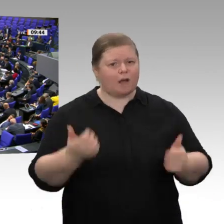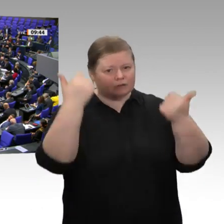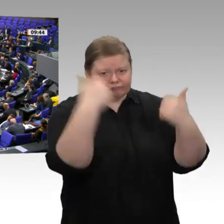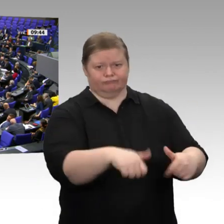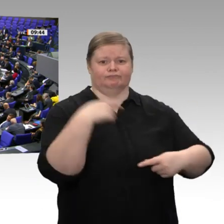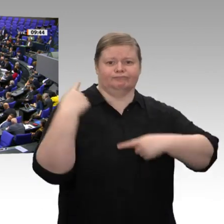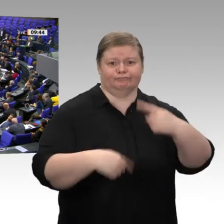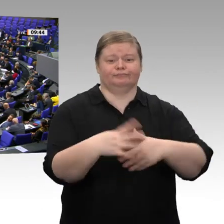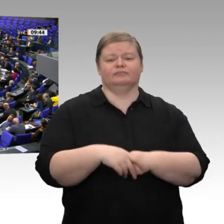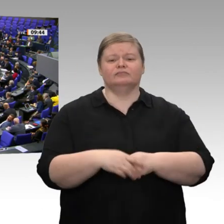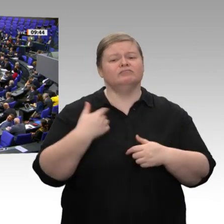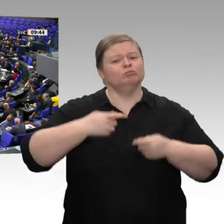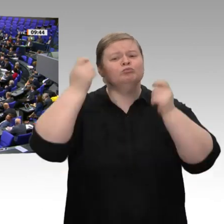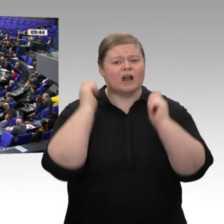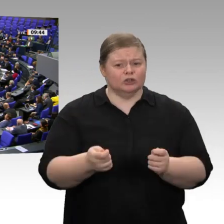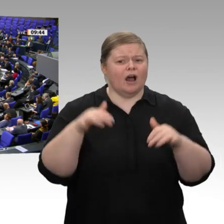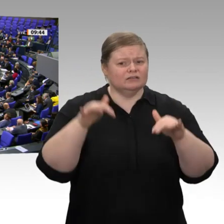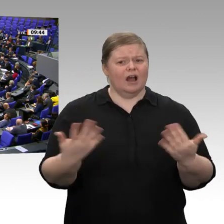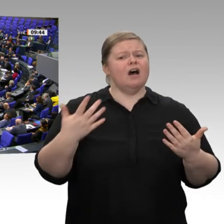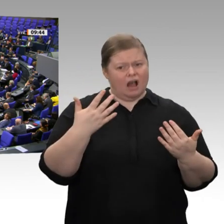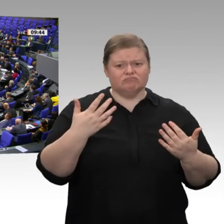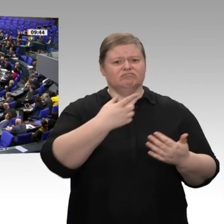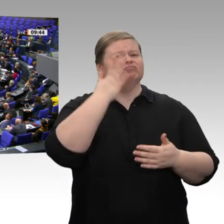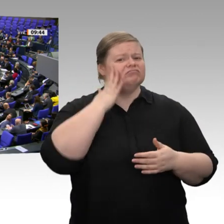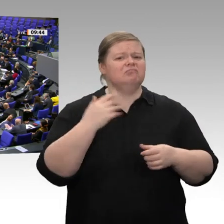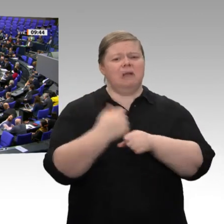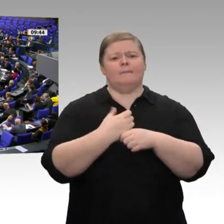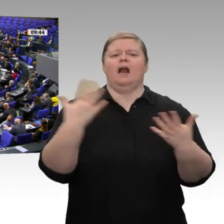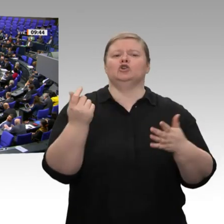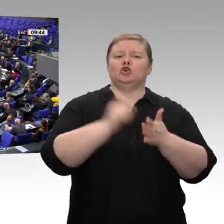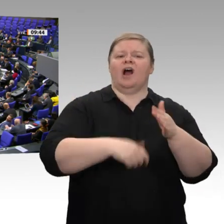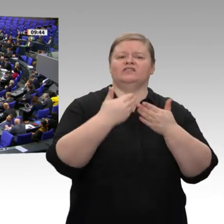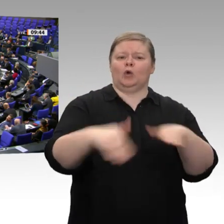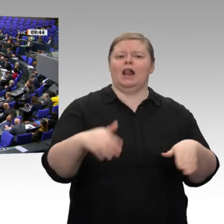denn dann wissen die auch mal, wo der Hammer hängt. Ich danke Ihnen für die Aufmerksamkeit.